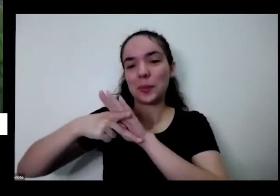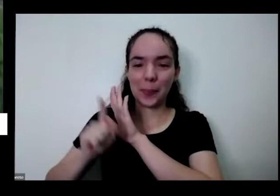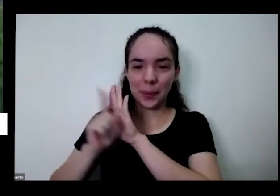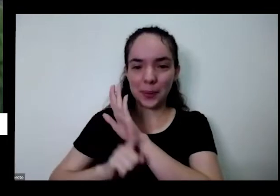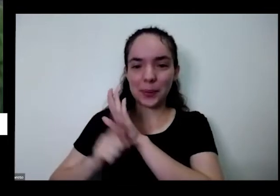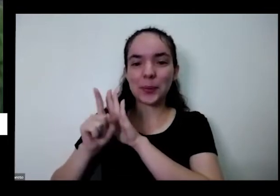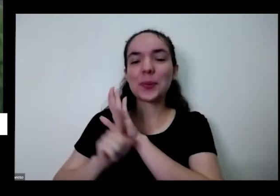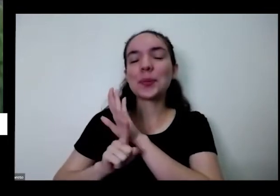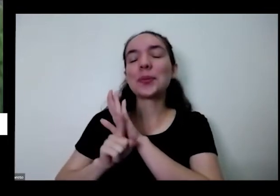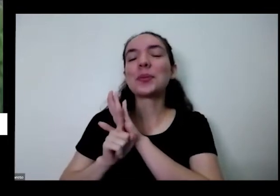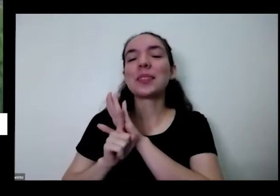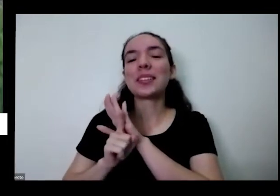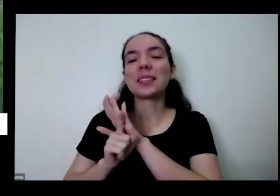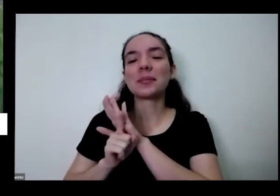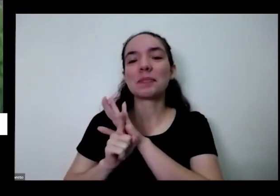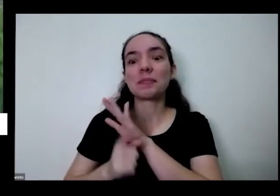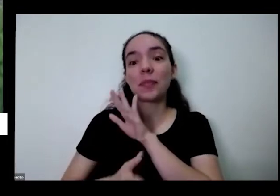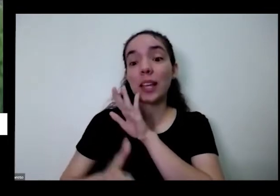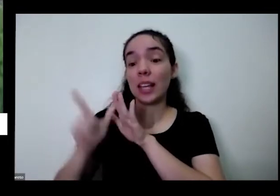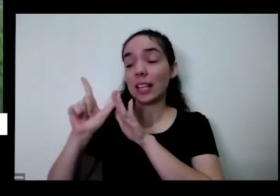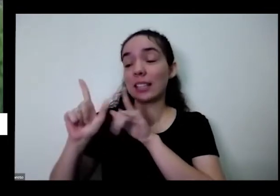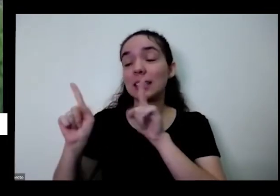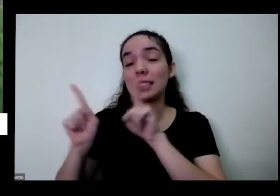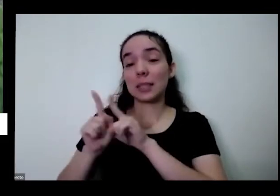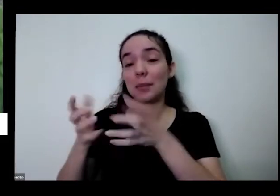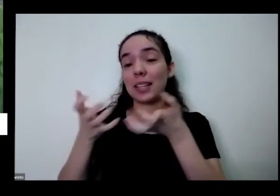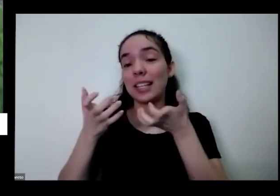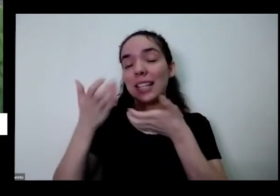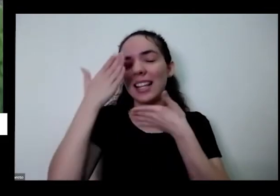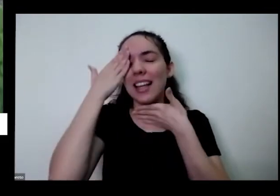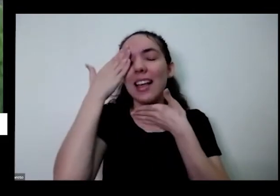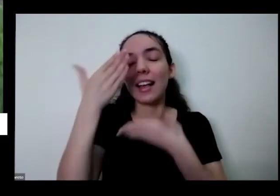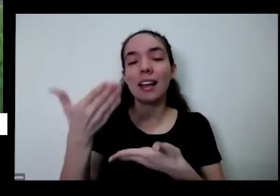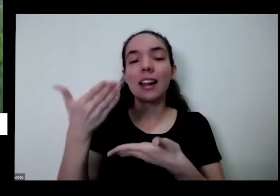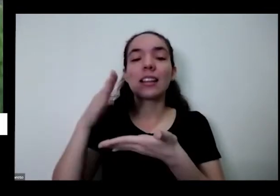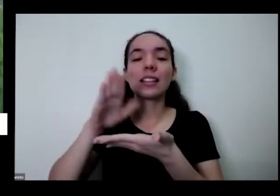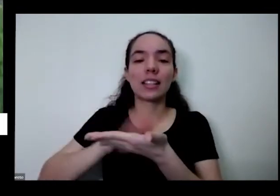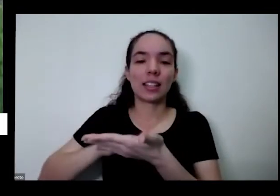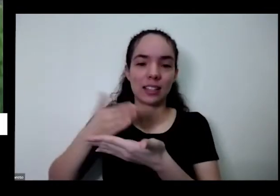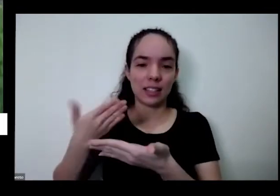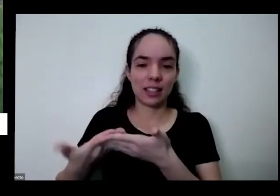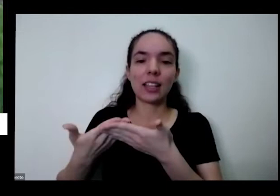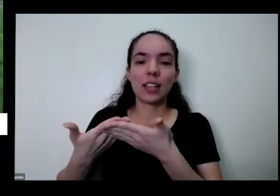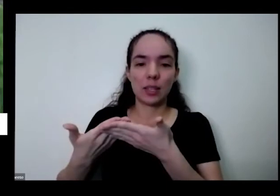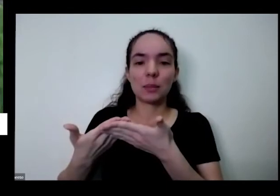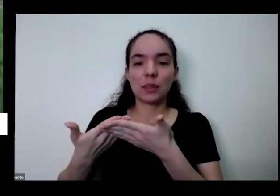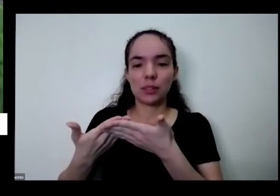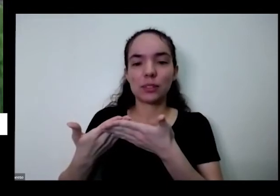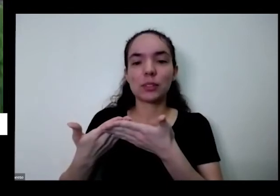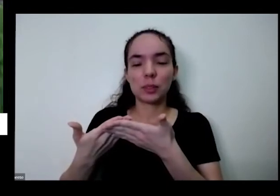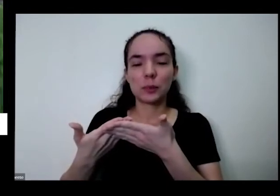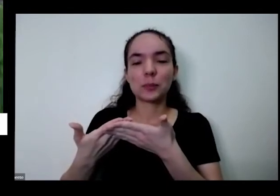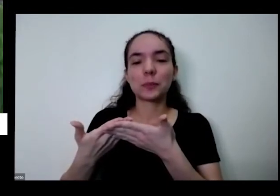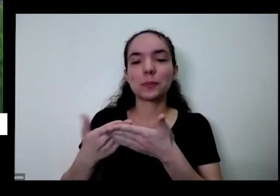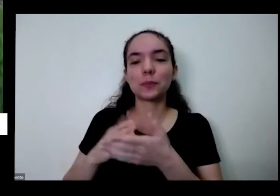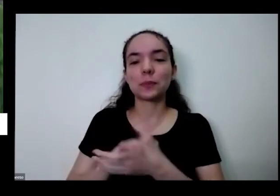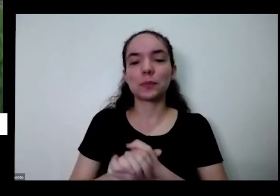Antes também gostaria de agradecer a nossa do intérprete de libras net Estamos aqui hoje já